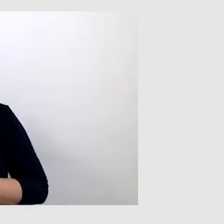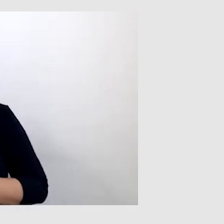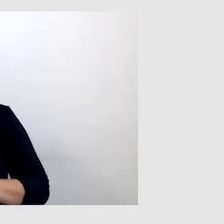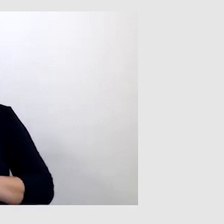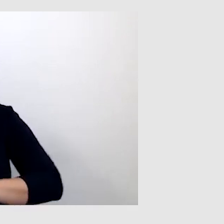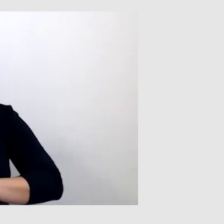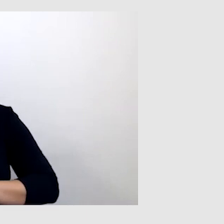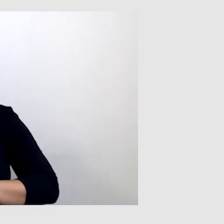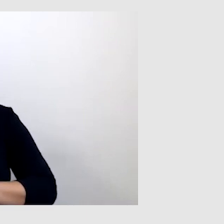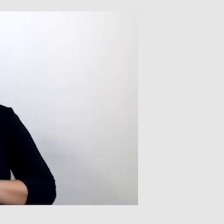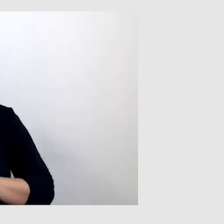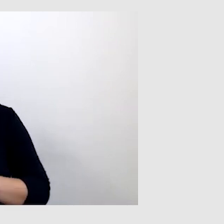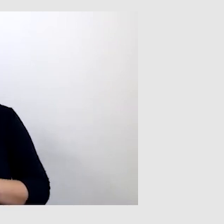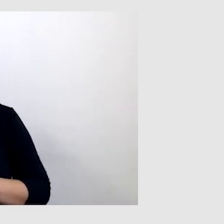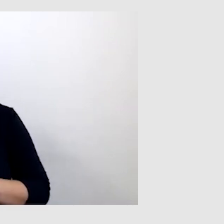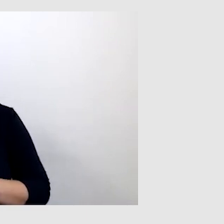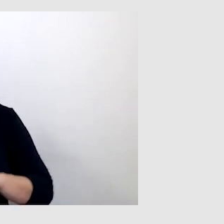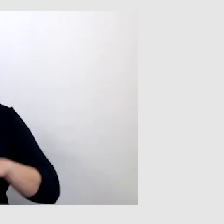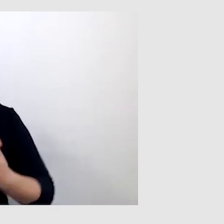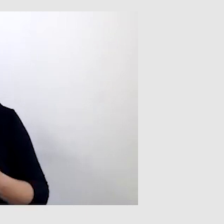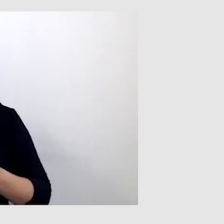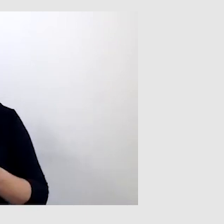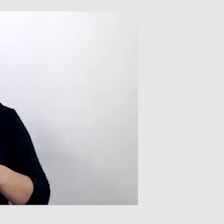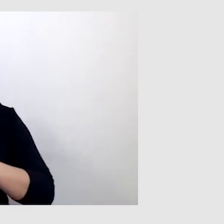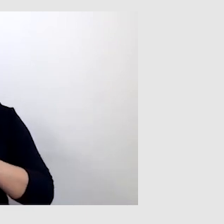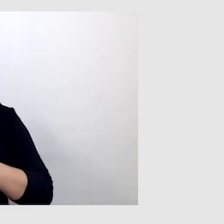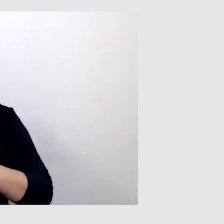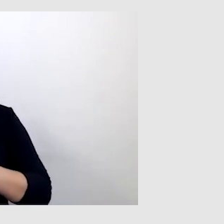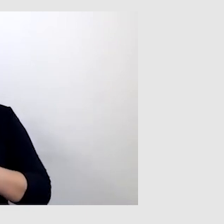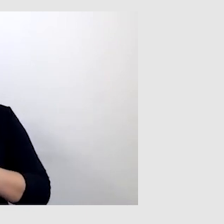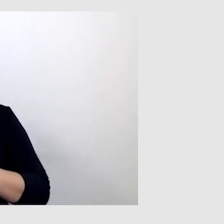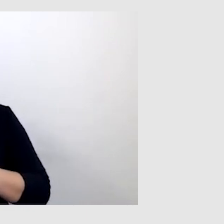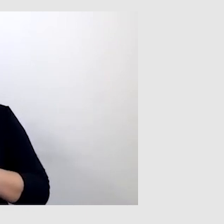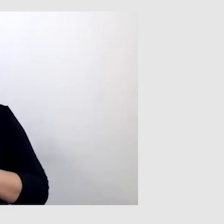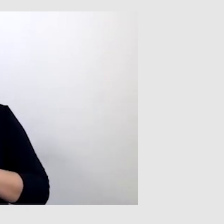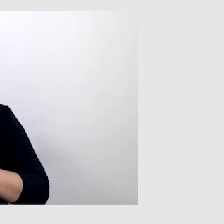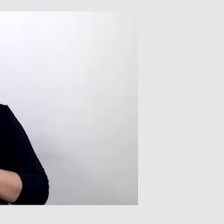mianowicie nadanie doktora honoris causa na Uniwersytecie Śląskim.